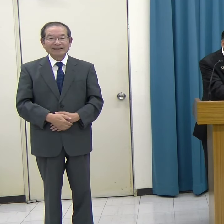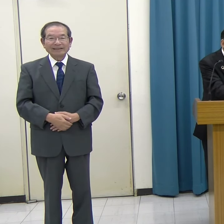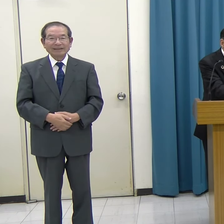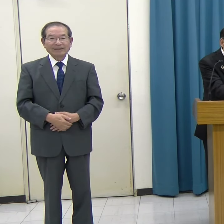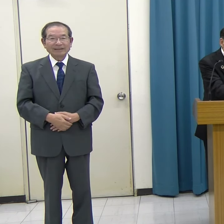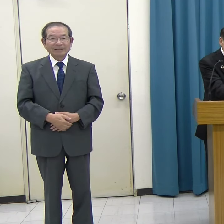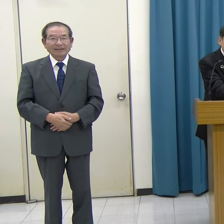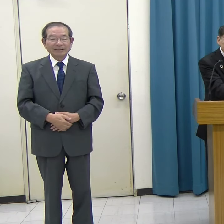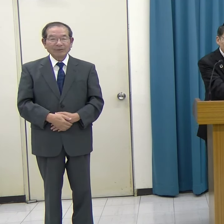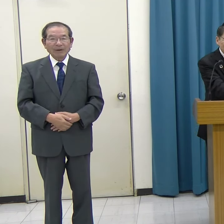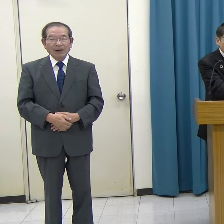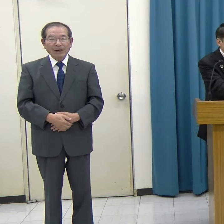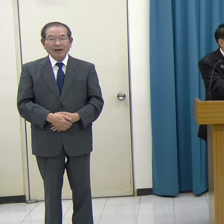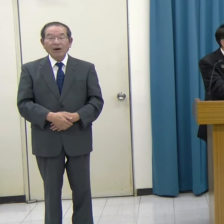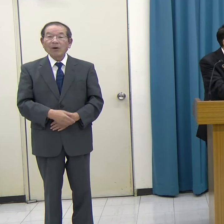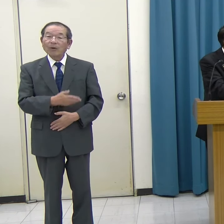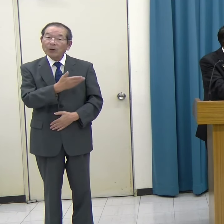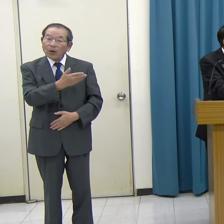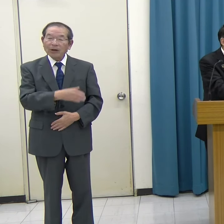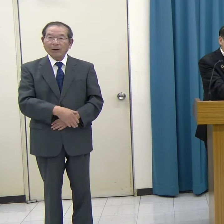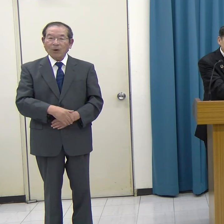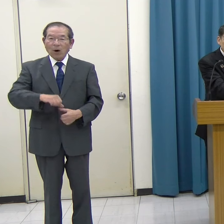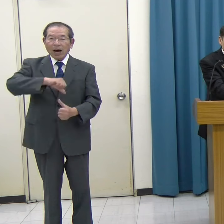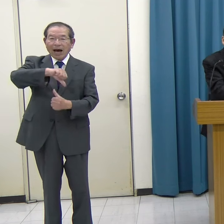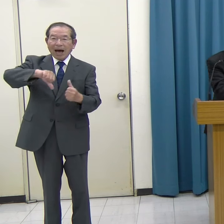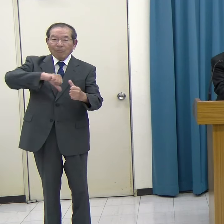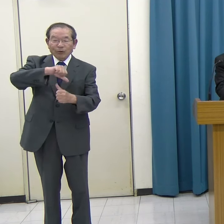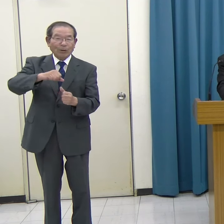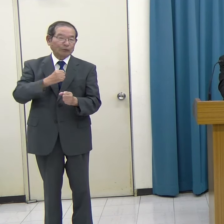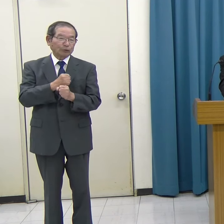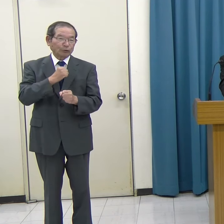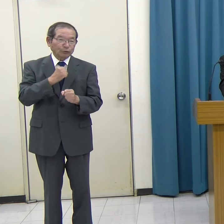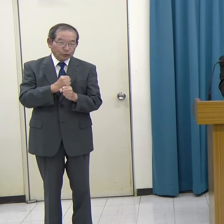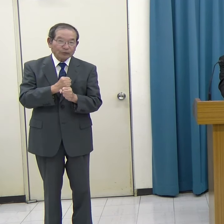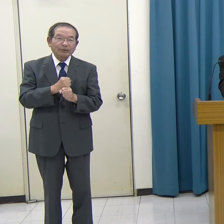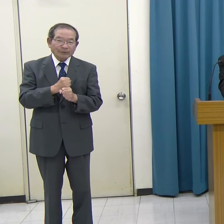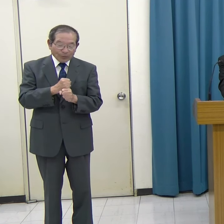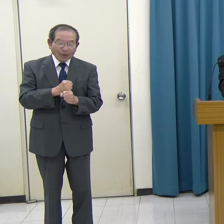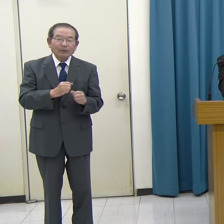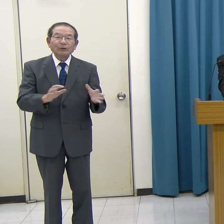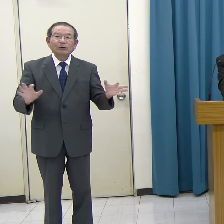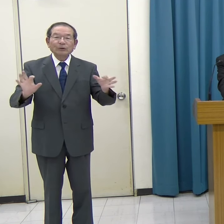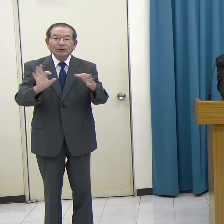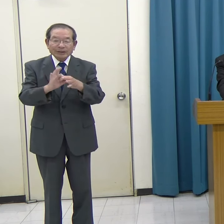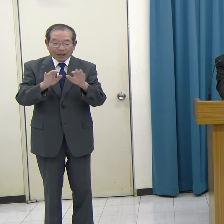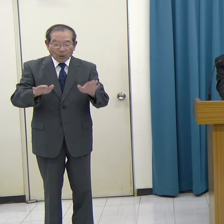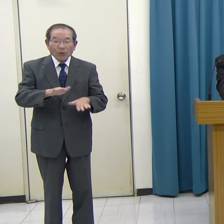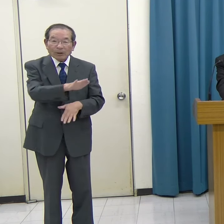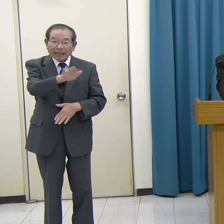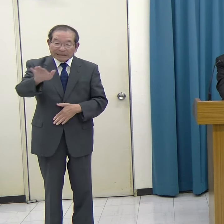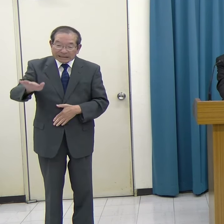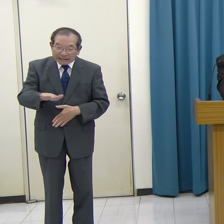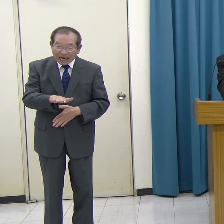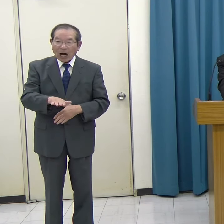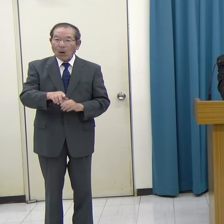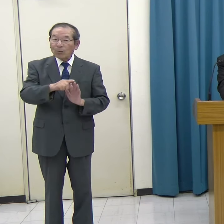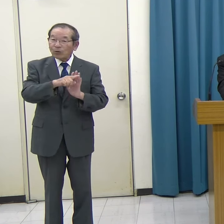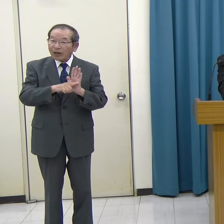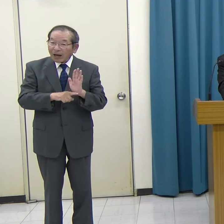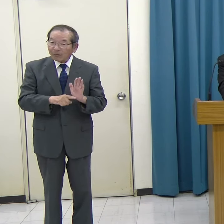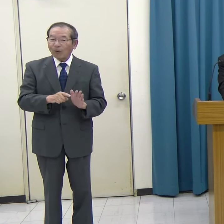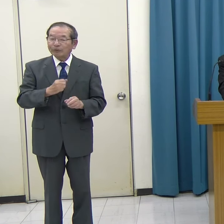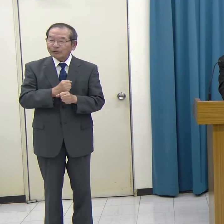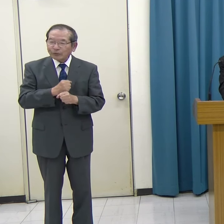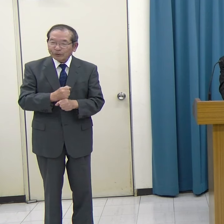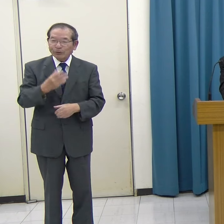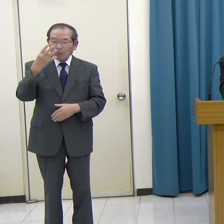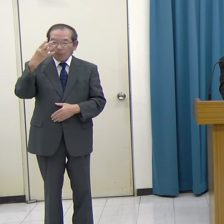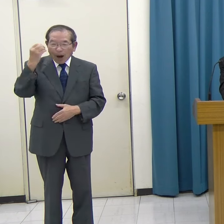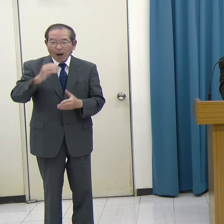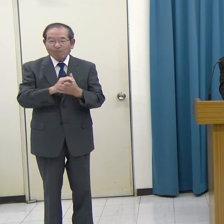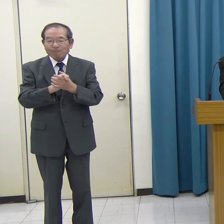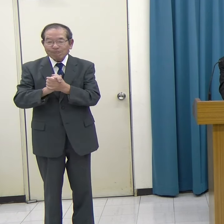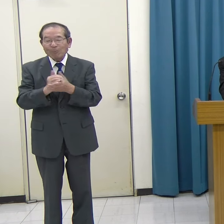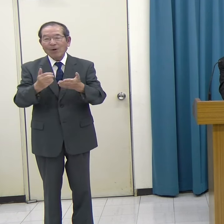こういったアプリを作るということを通じて、子どもたちがプログラミングに親しんで興味を持ってもらいたいという取り組みです。